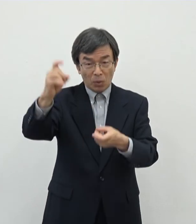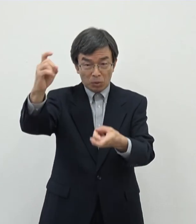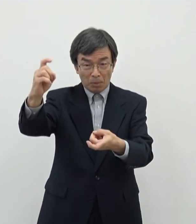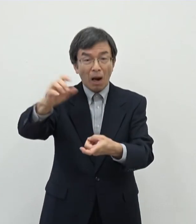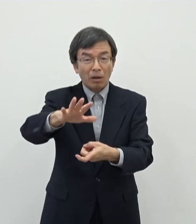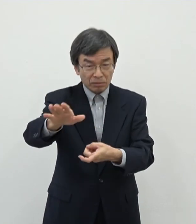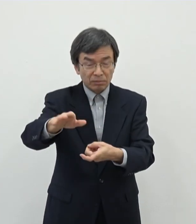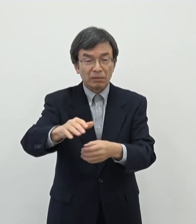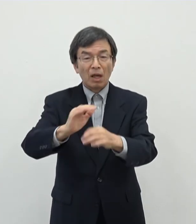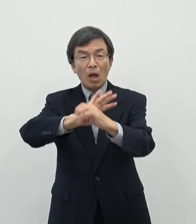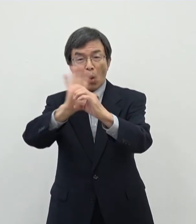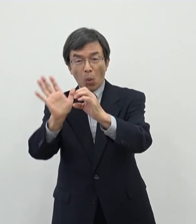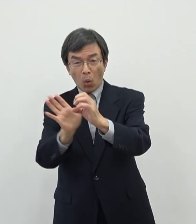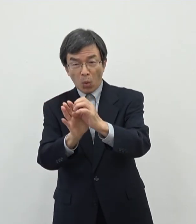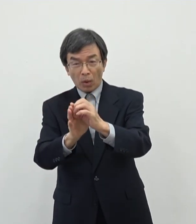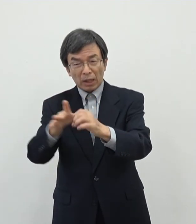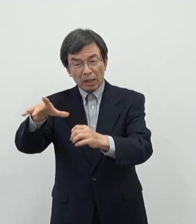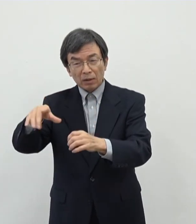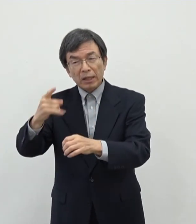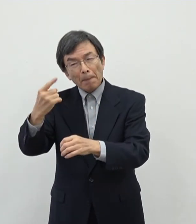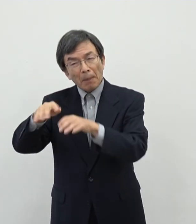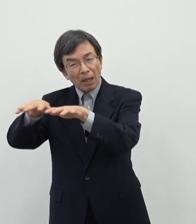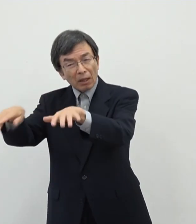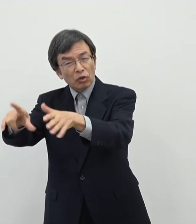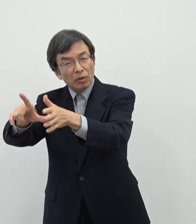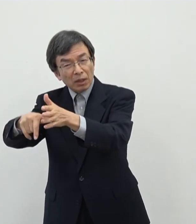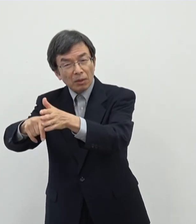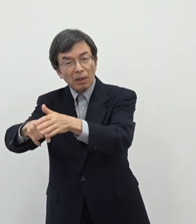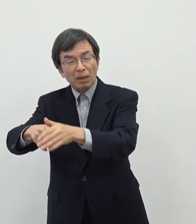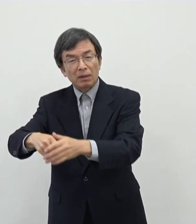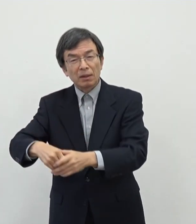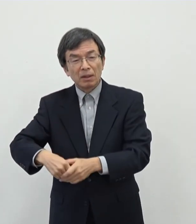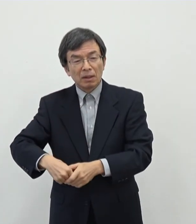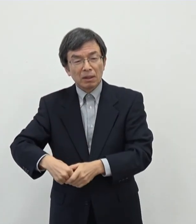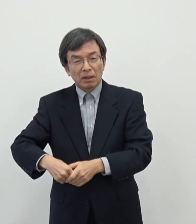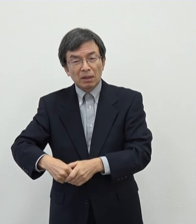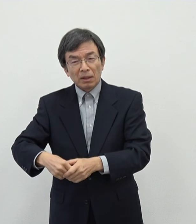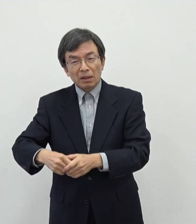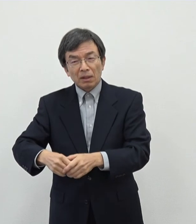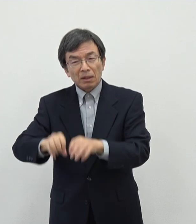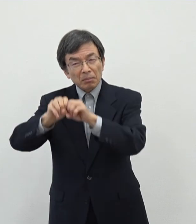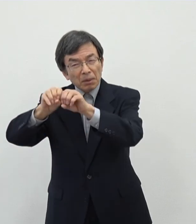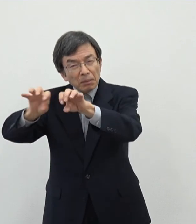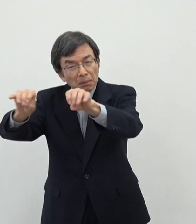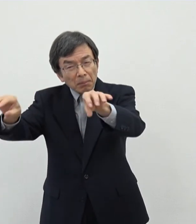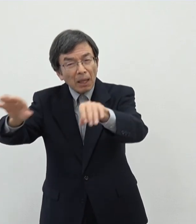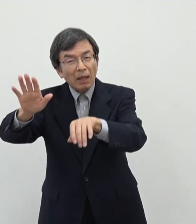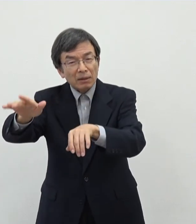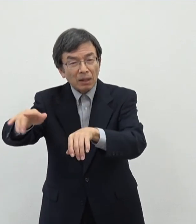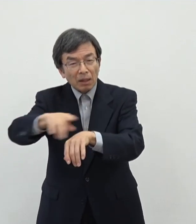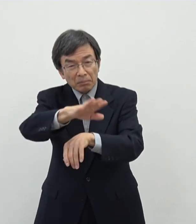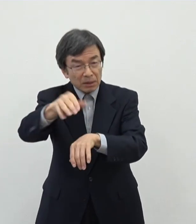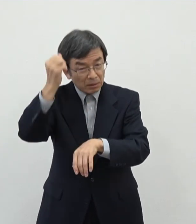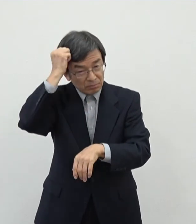非常にあのとりだたされたというのが記憶に新しいと思います